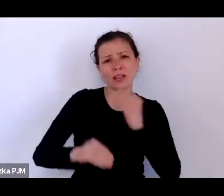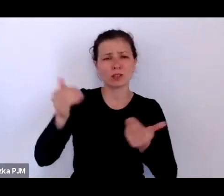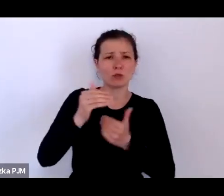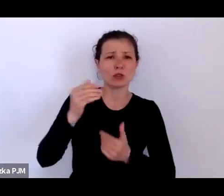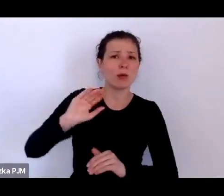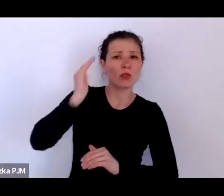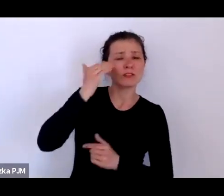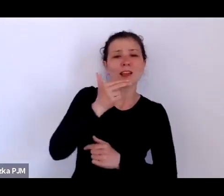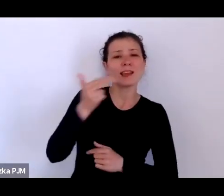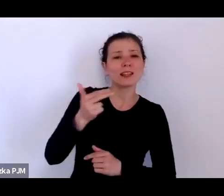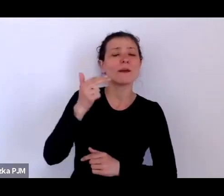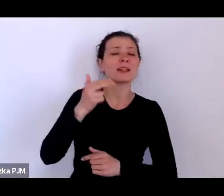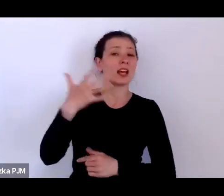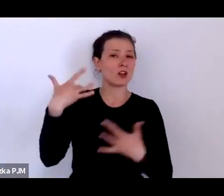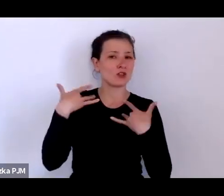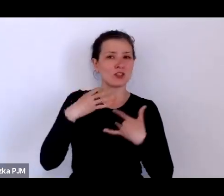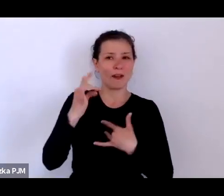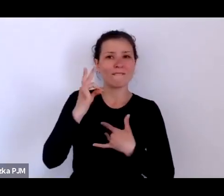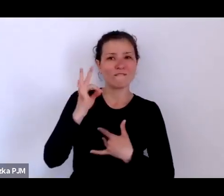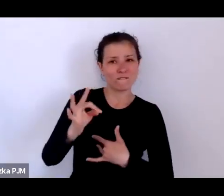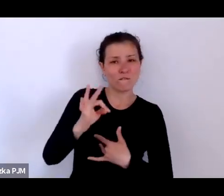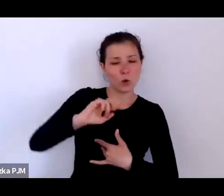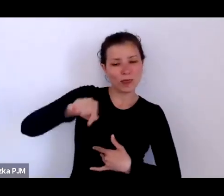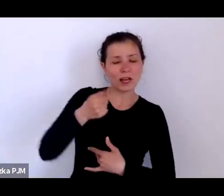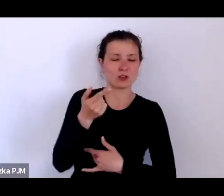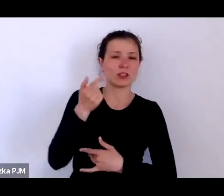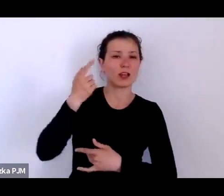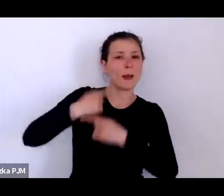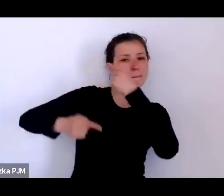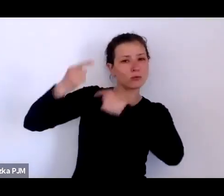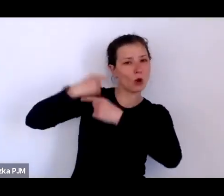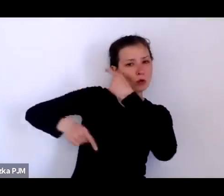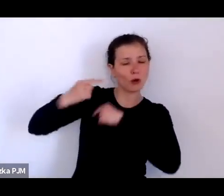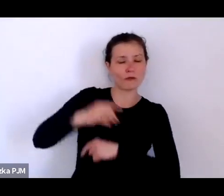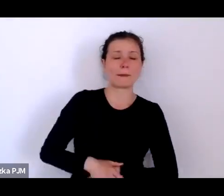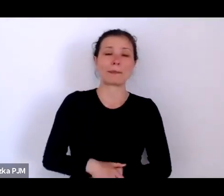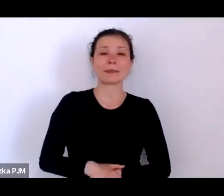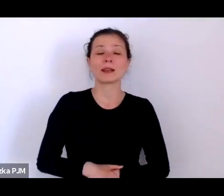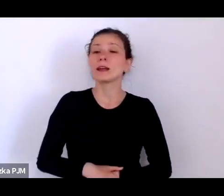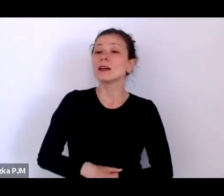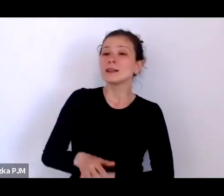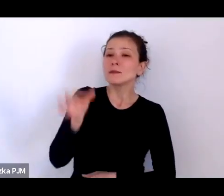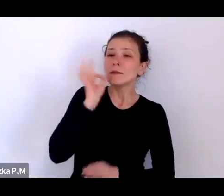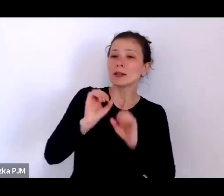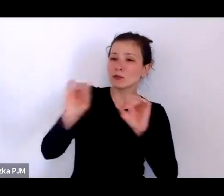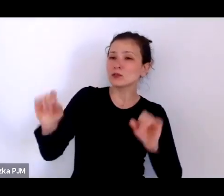Pani Profesor – jedną z bardzo ważnych książek